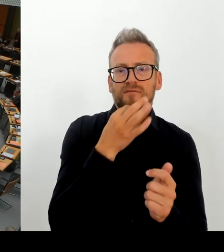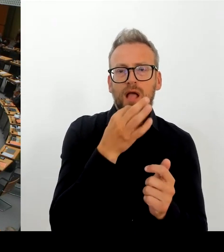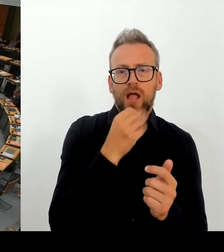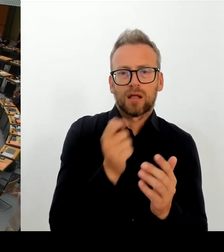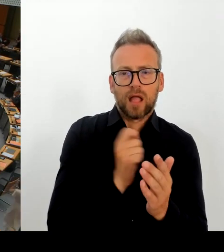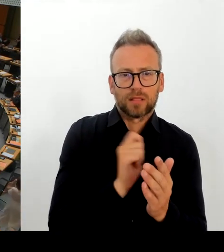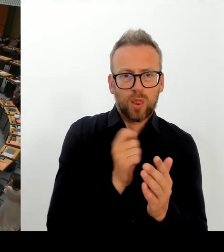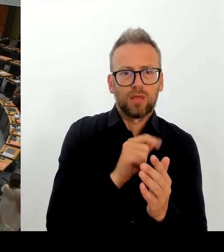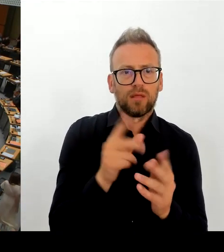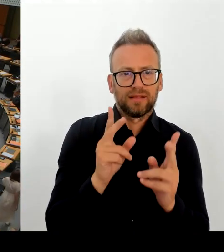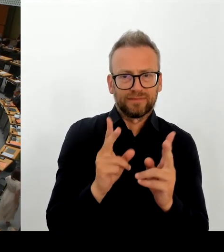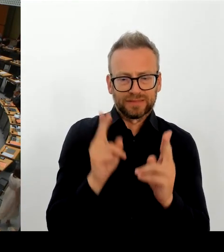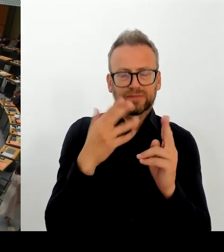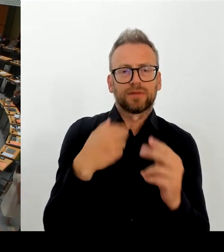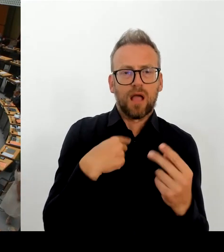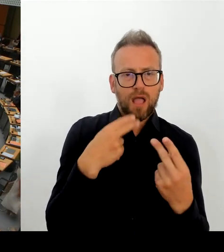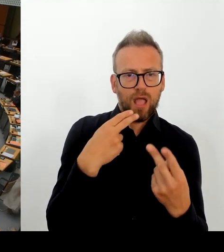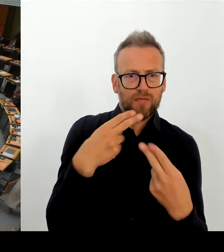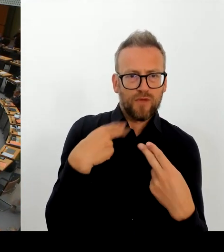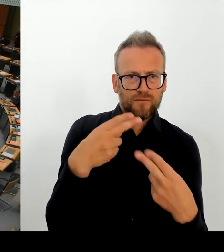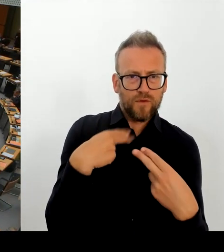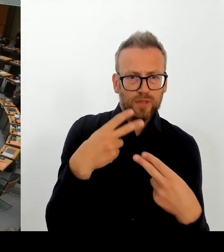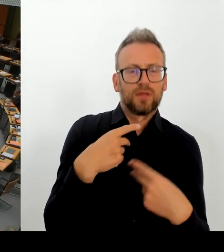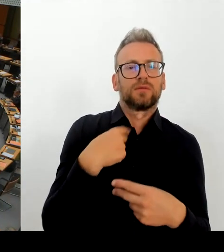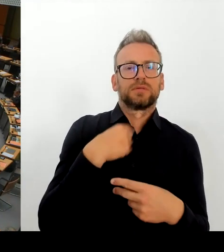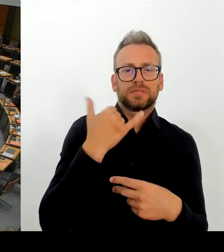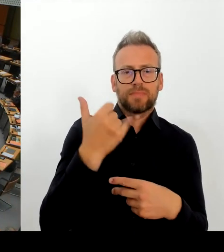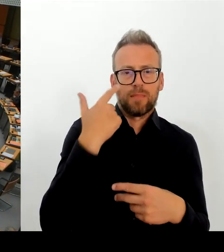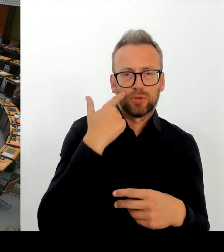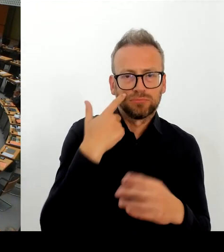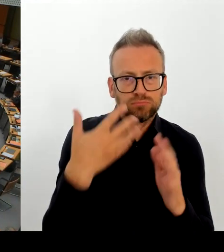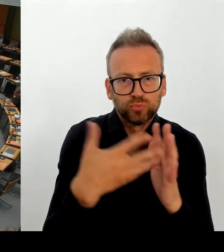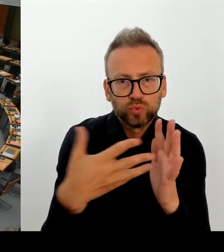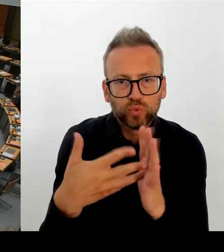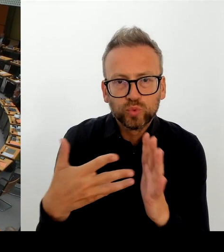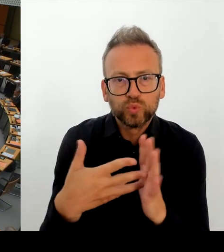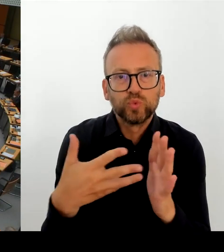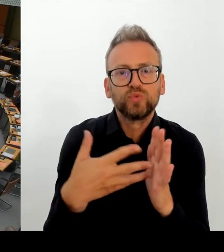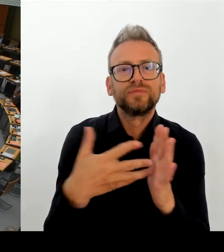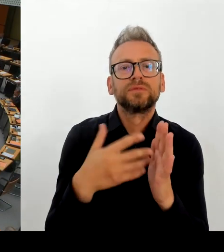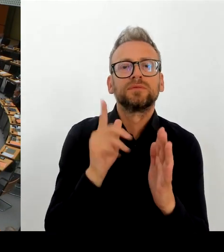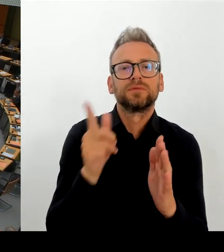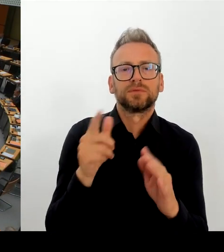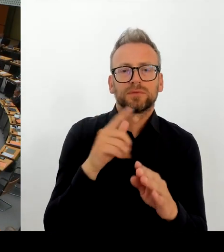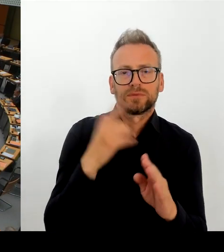Im Aufsichtsrat der KPD auch vier Vertreter des Senats. diese Entscheidung mitgetragen haben.